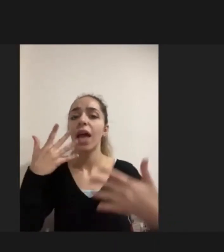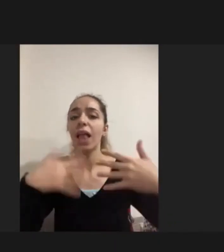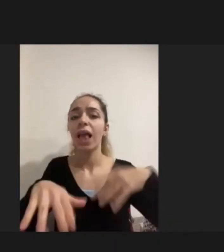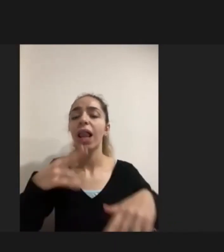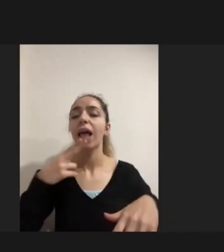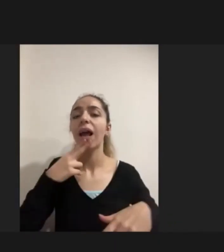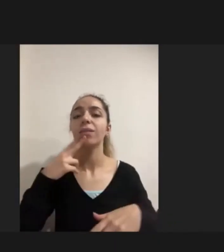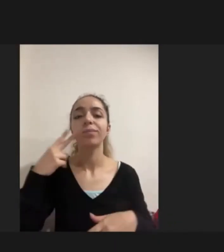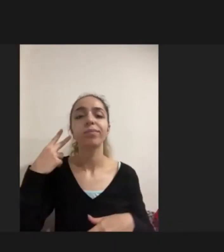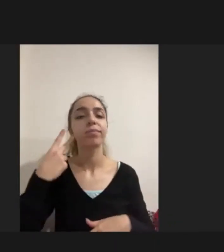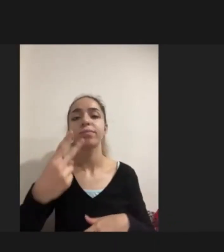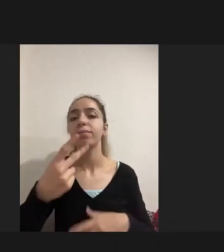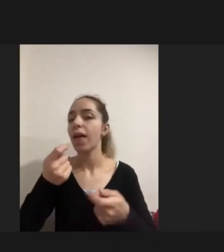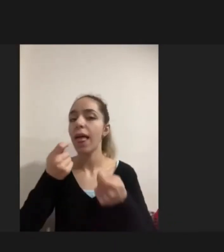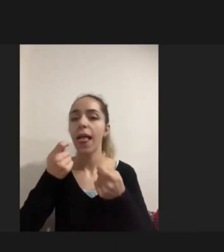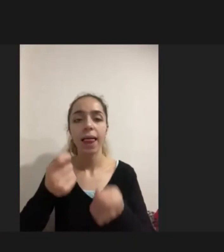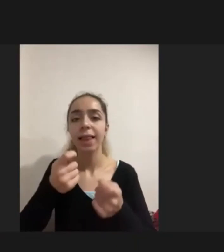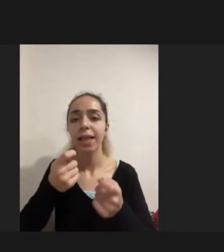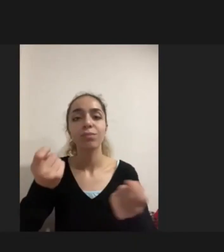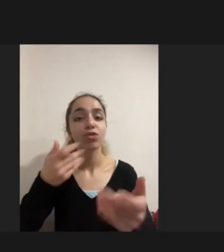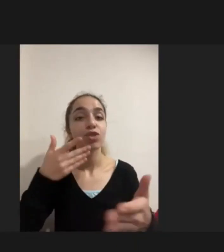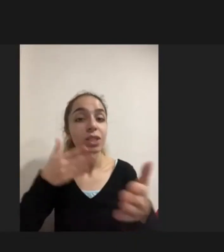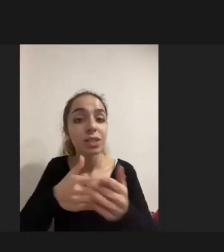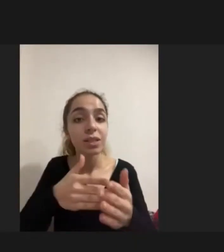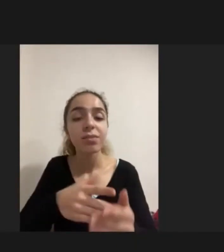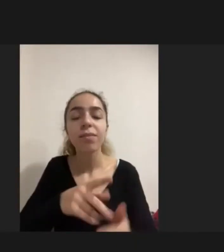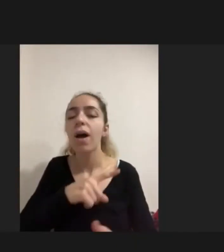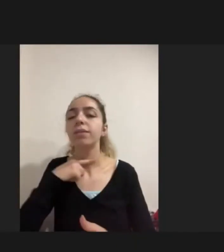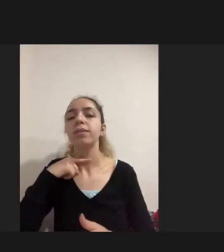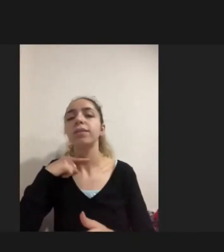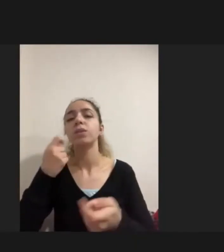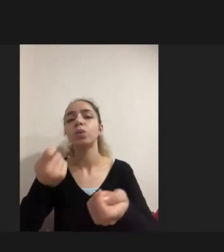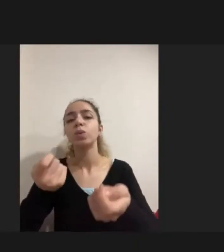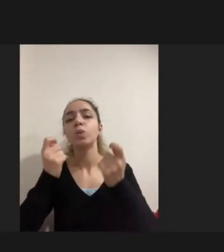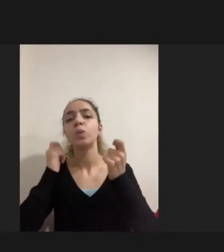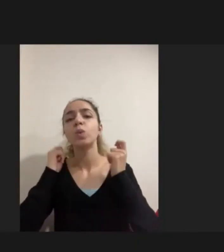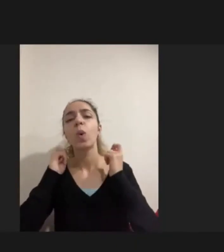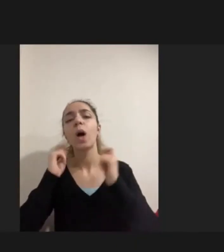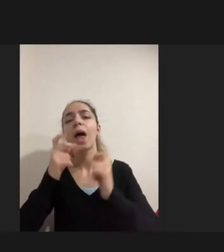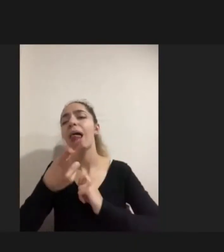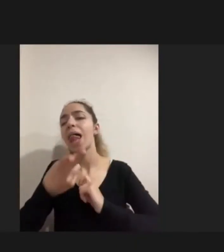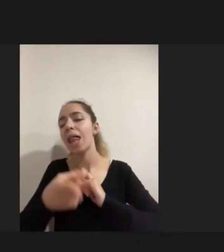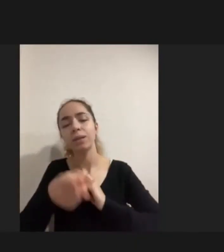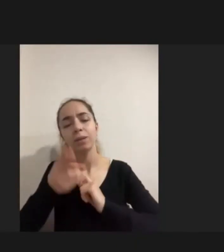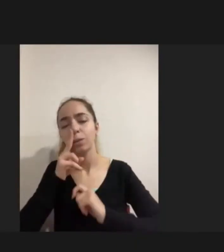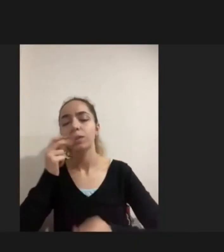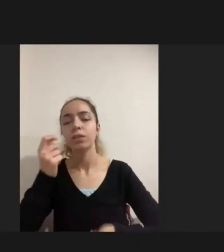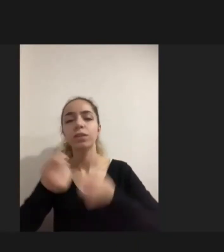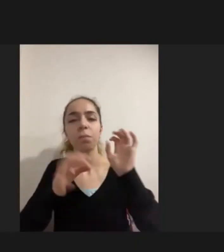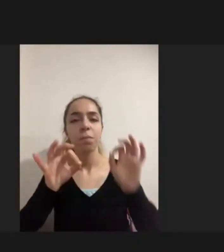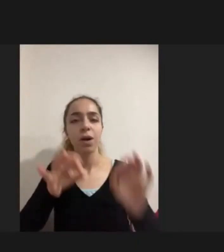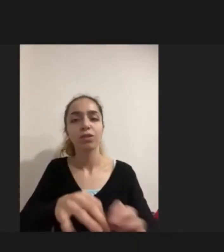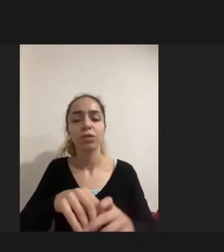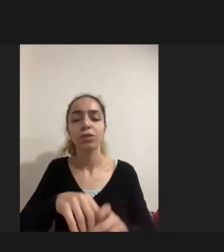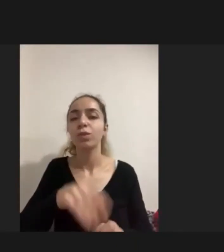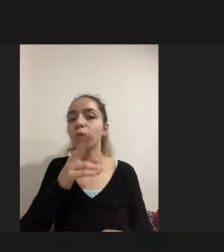Eğitim ve istihdam Çok daha sonra gelmeye başlıyor "Hocam Son 1 dakika"